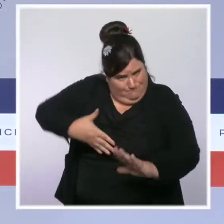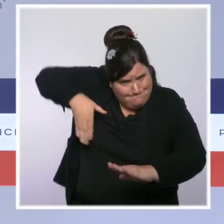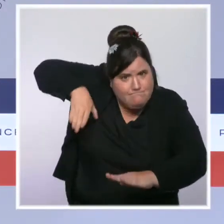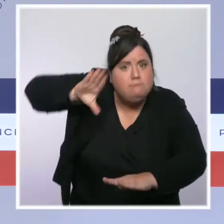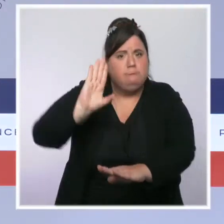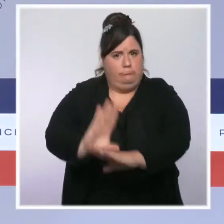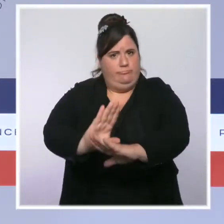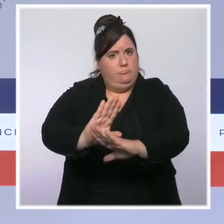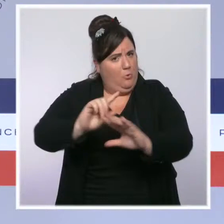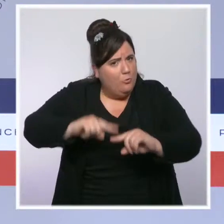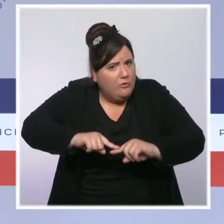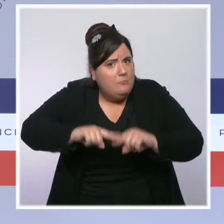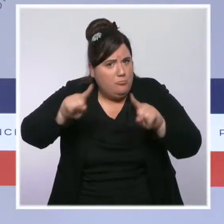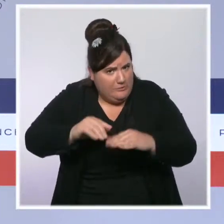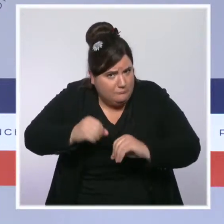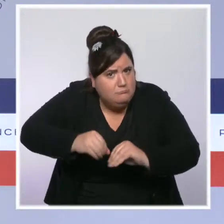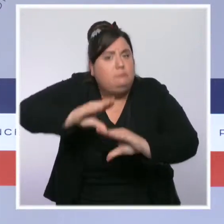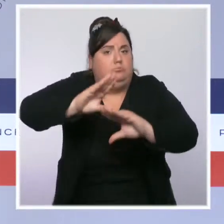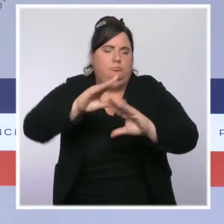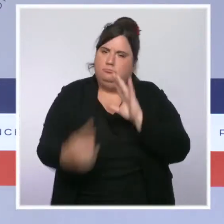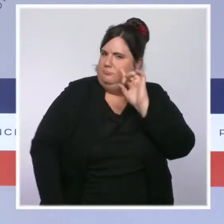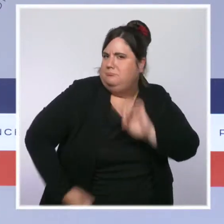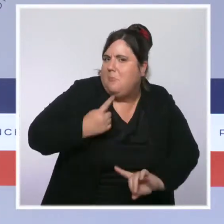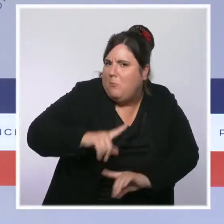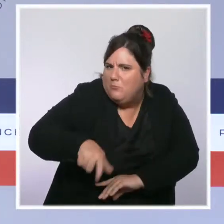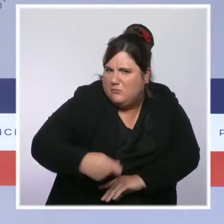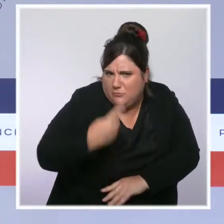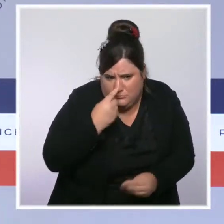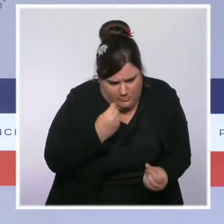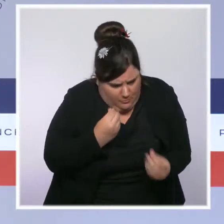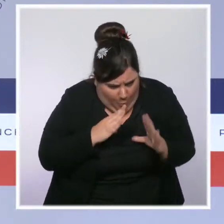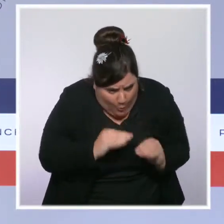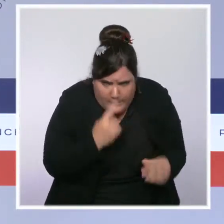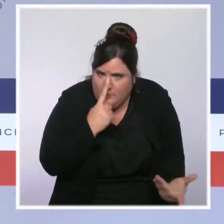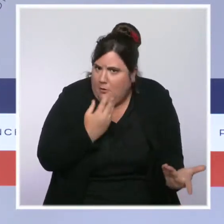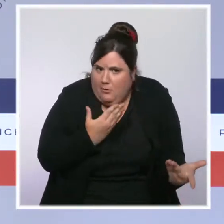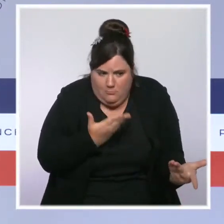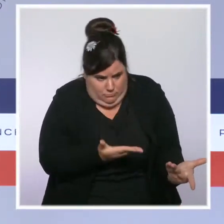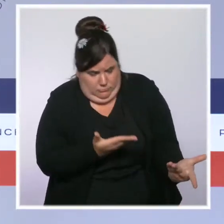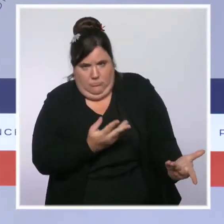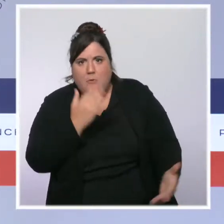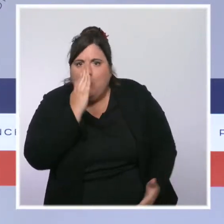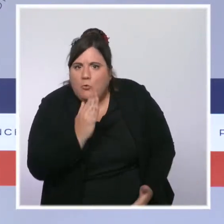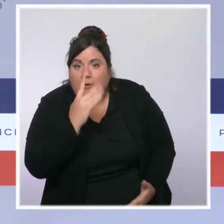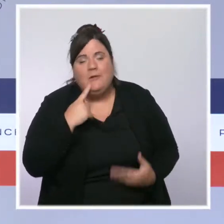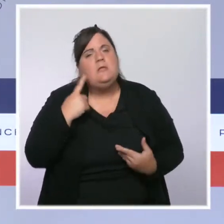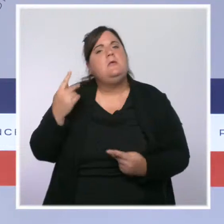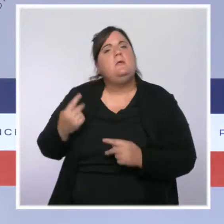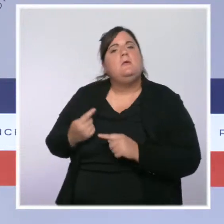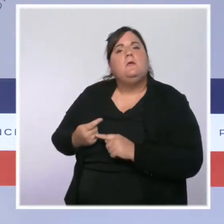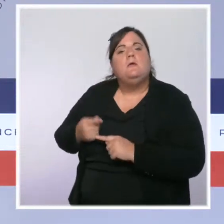Et le président de la République a annoncé hier que le ministère de l'Intérieur connaîtrait l'année prochaine une augmentation de